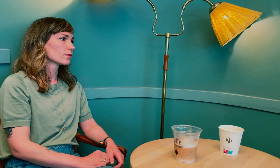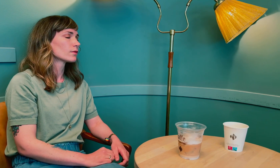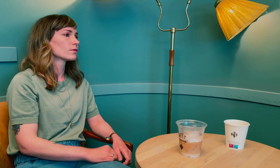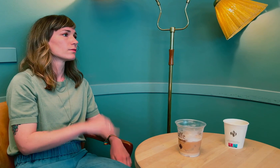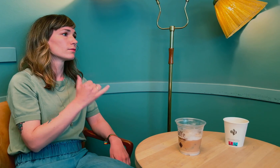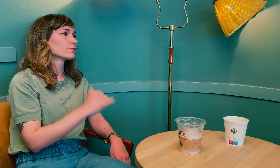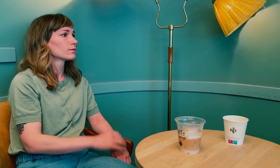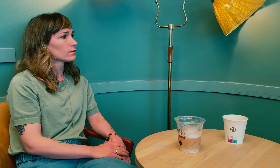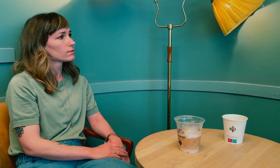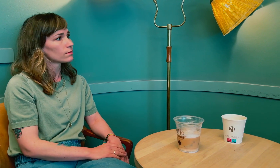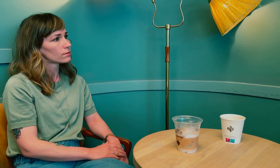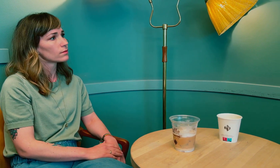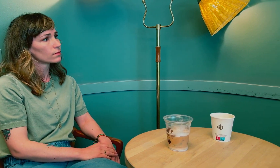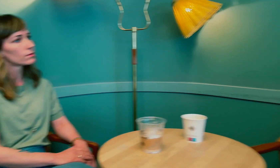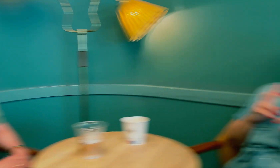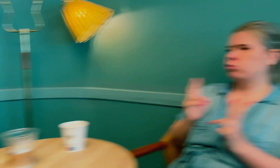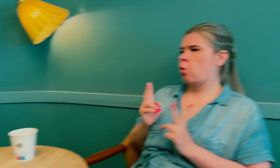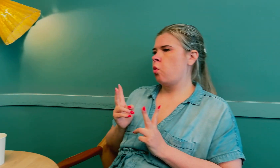Mhm, ja.